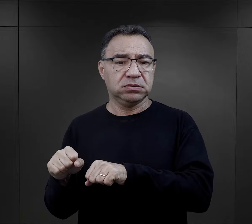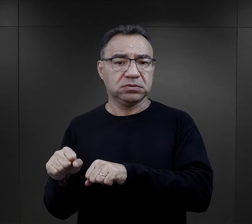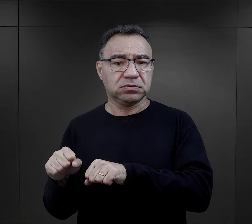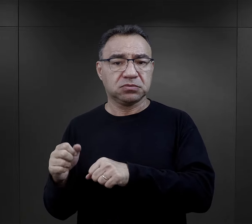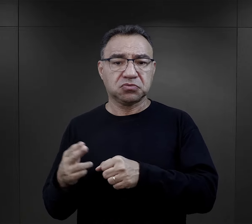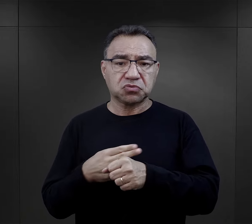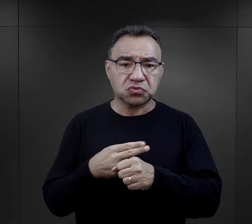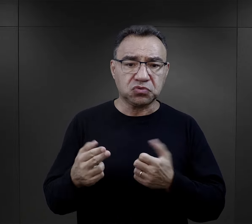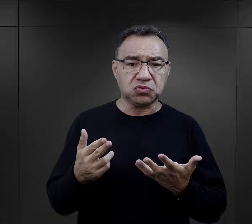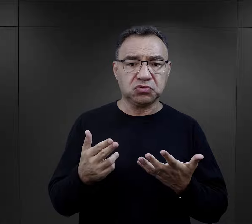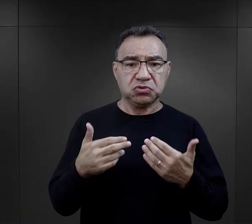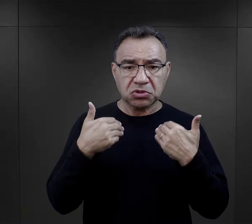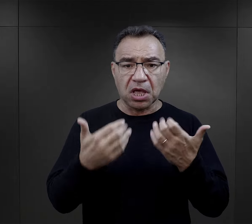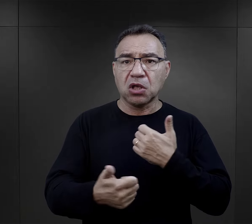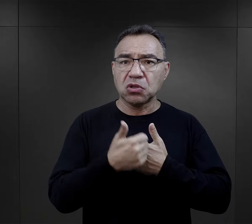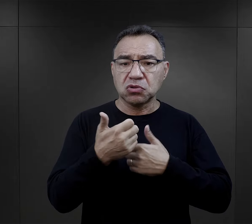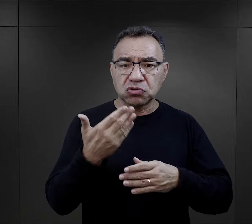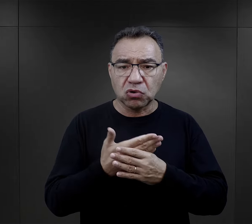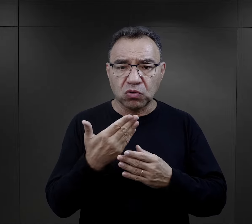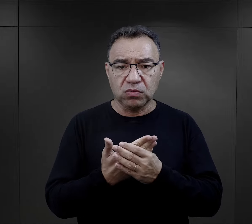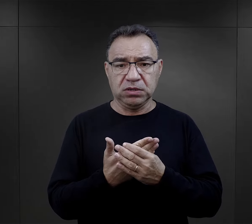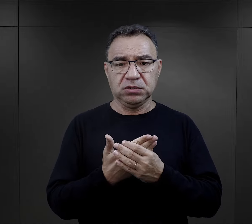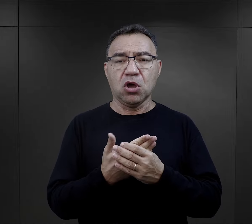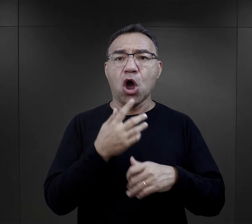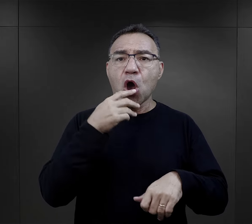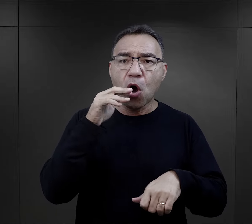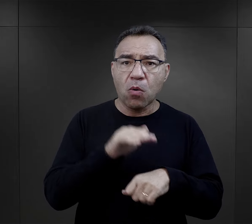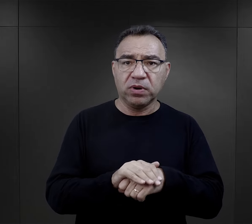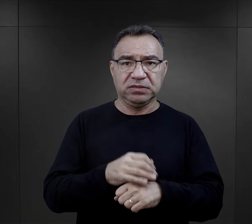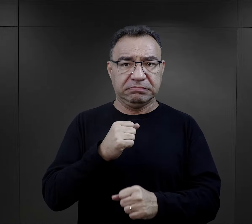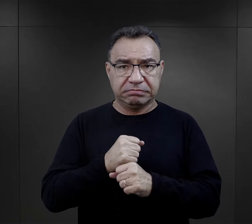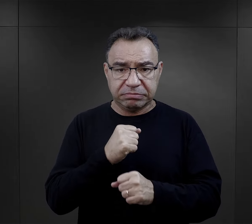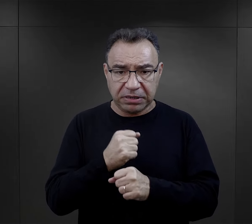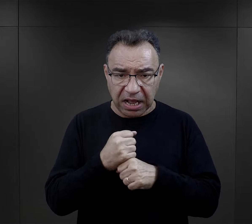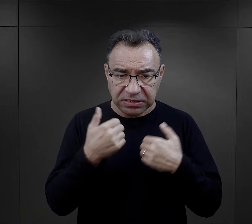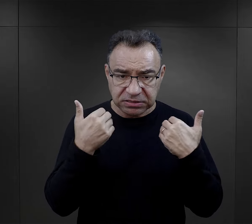niektórzy mieli nawet stosowną dokumentację, obiecane zatrudnienie